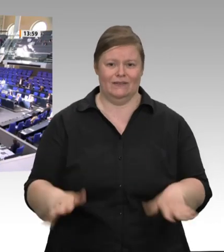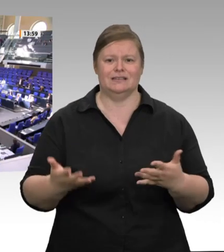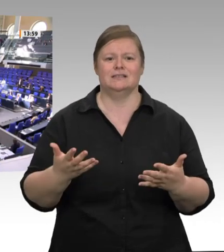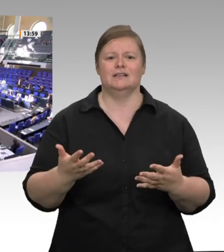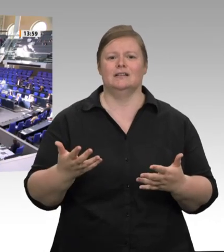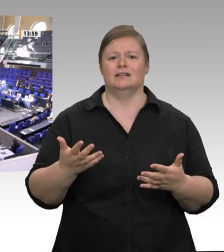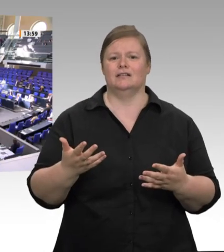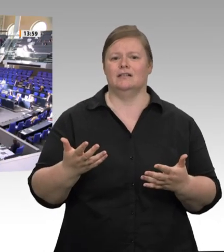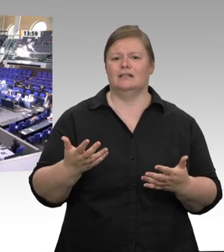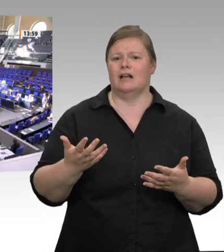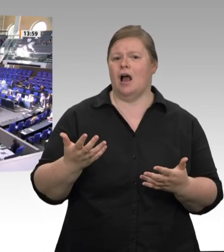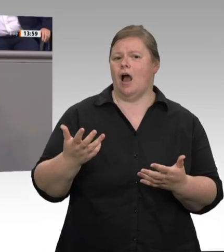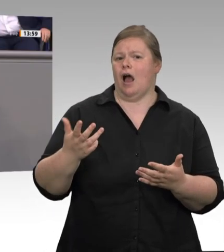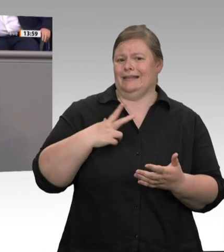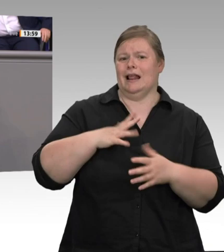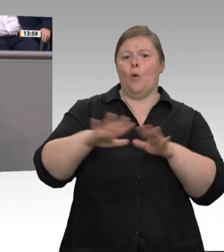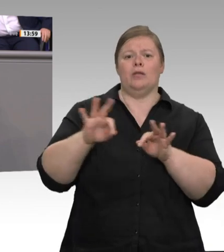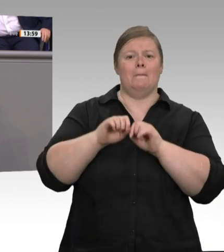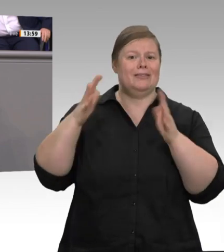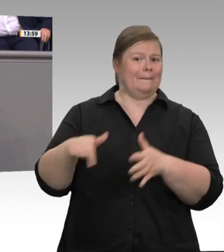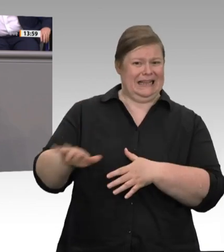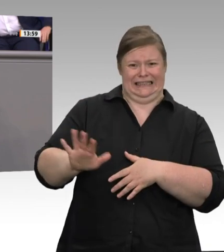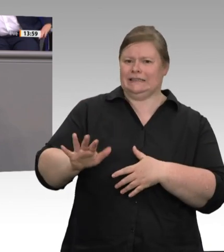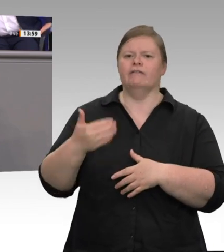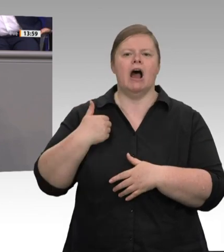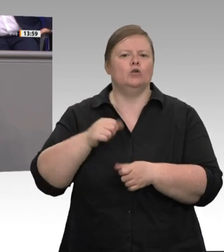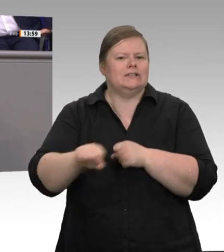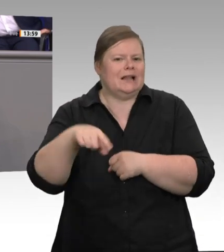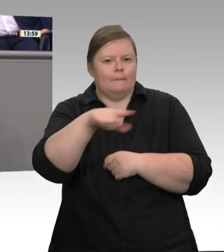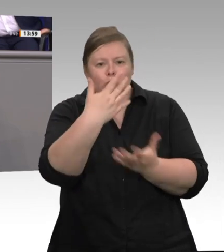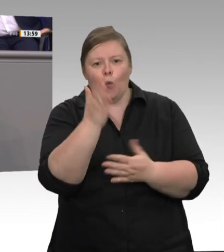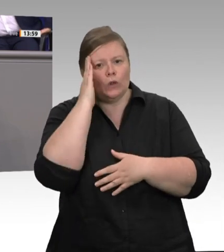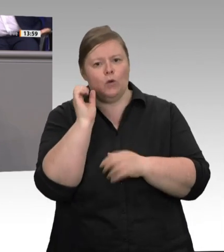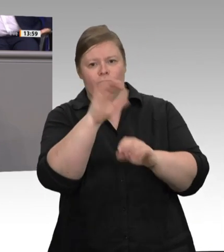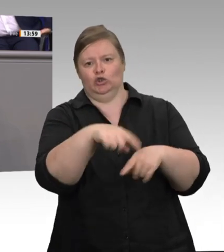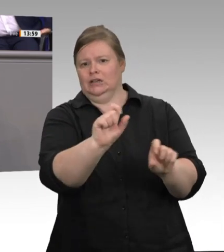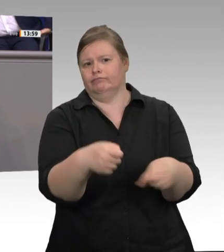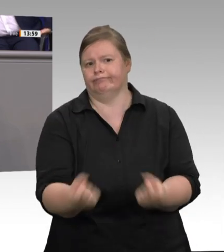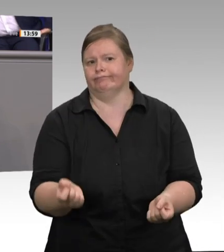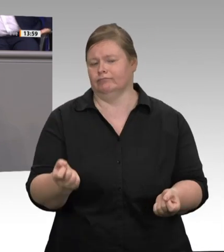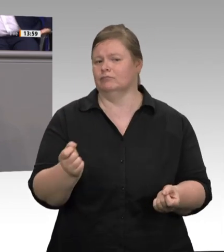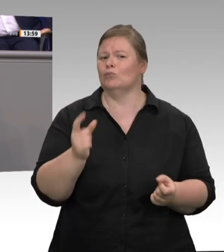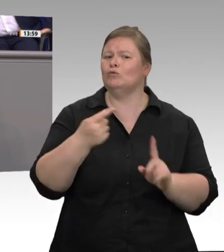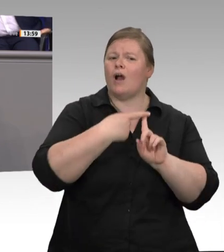Arbeitsschützer in einem Schlachthof wirklich da ankommen, wo es rundgeht, durch alle Sicherheitsschleusen, alle Hygieneschleusen,